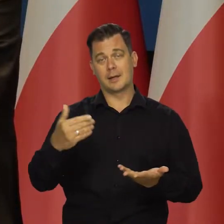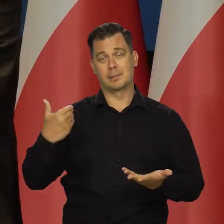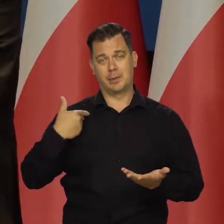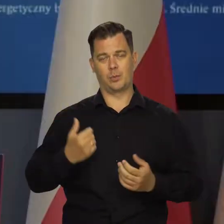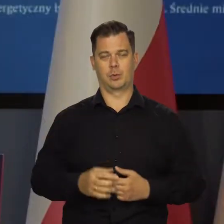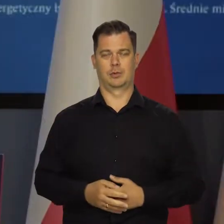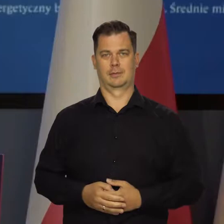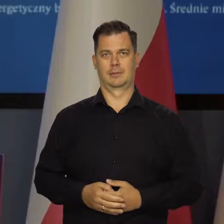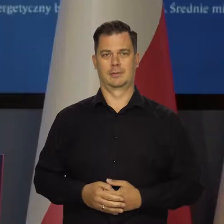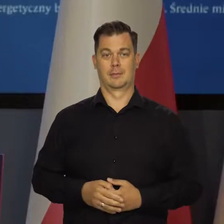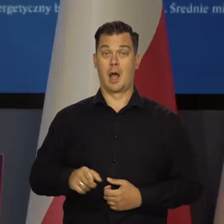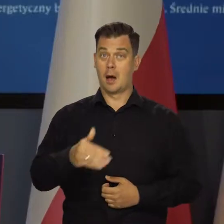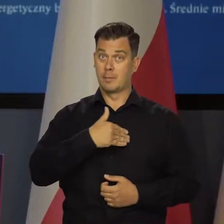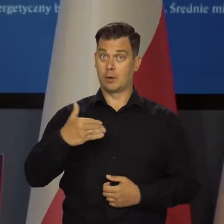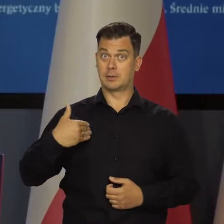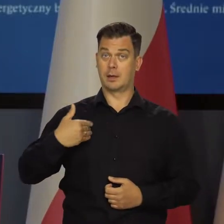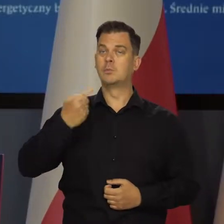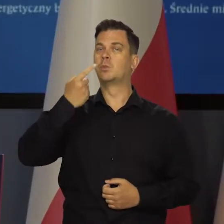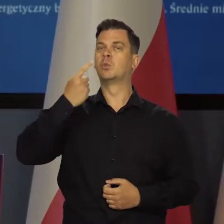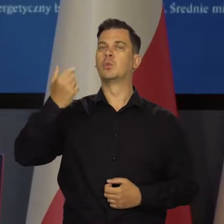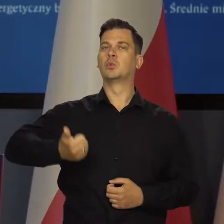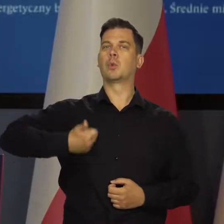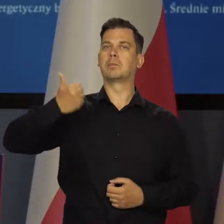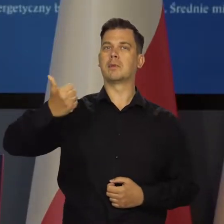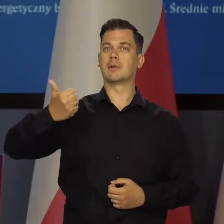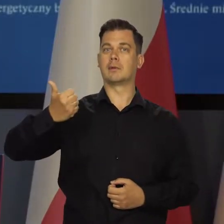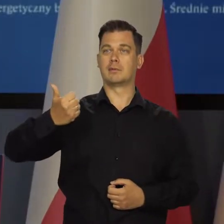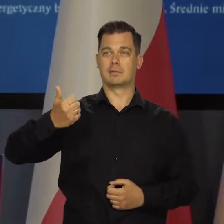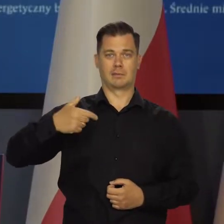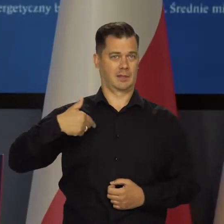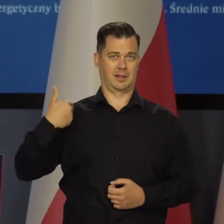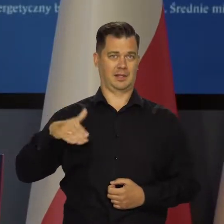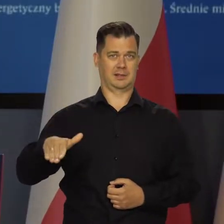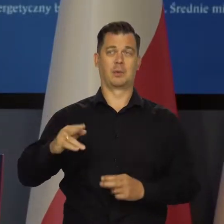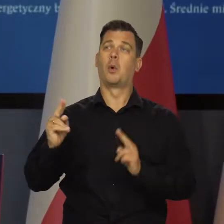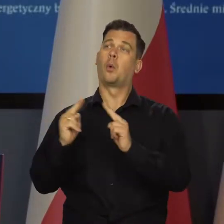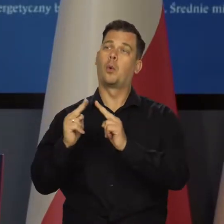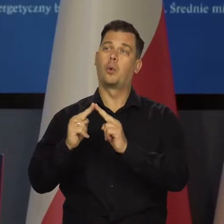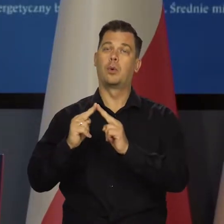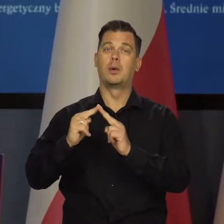A my jesteśmy dumnym krajem, dumnych Polaków którzy nie chcą ustalać ani premiera, ani ministra oświaty,